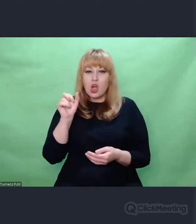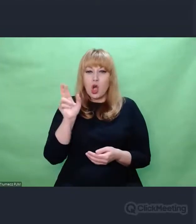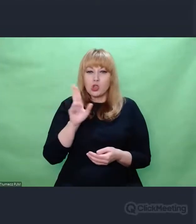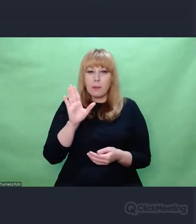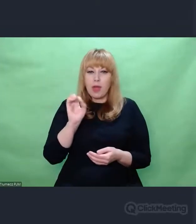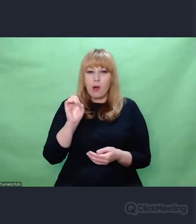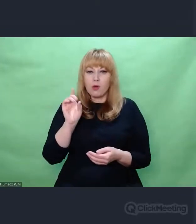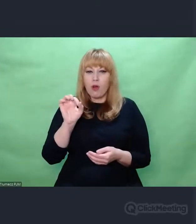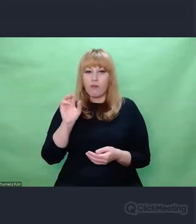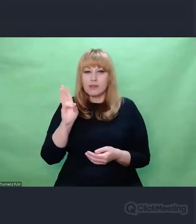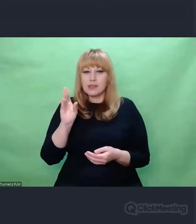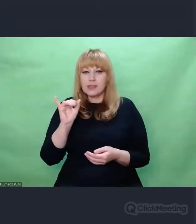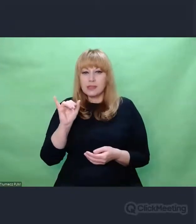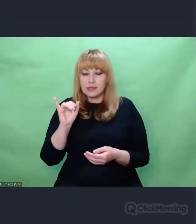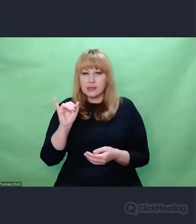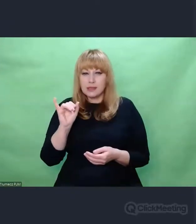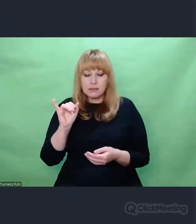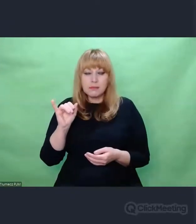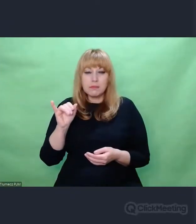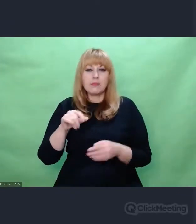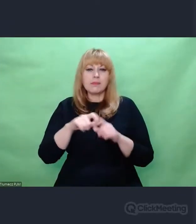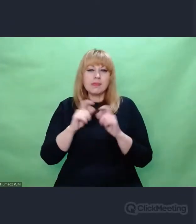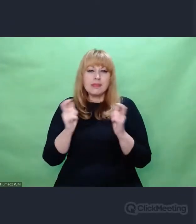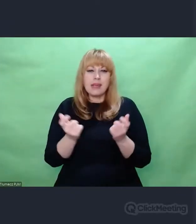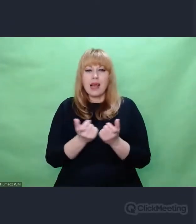który poświęcił temu zagadnieniu cały artykuł.